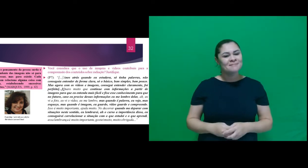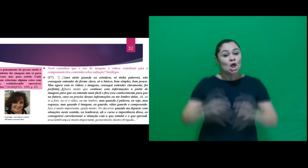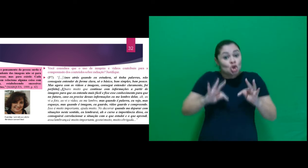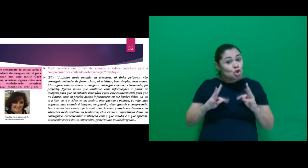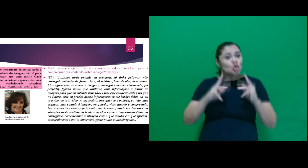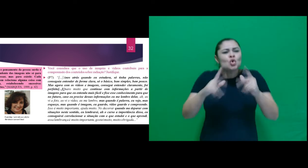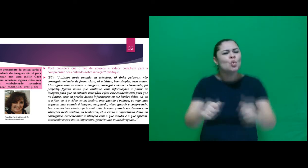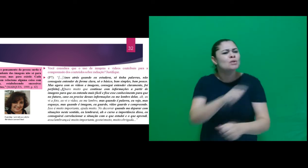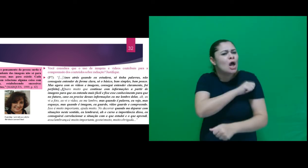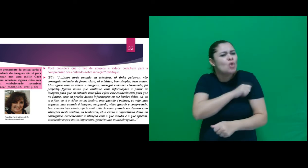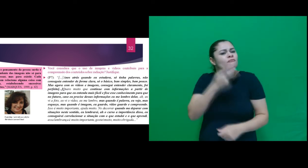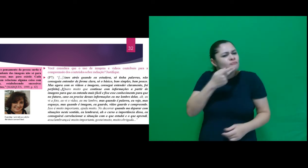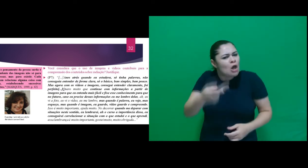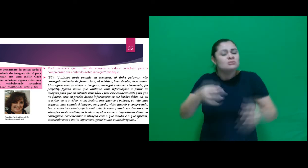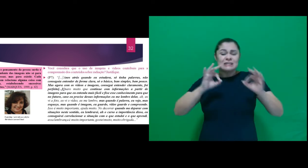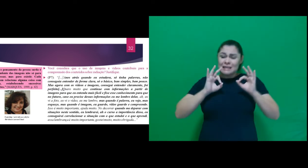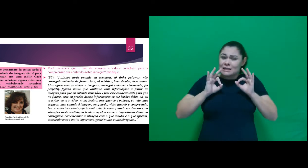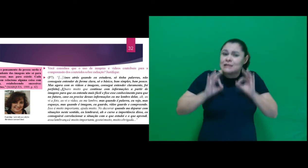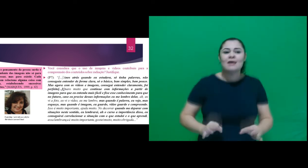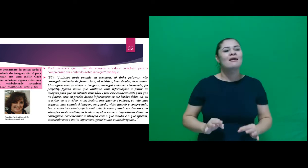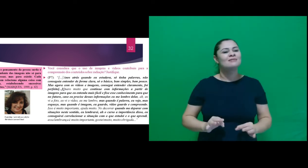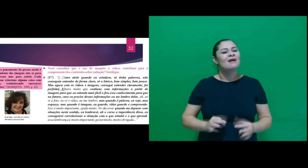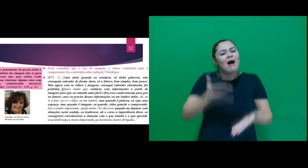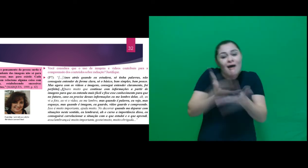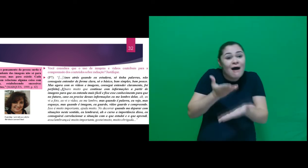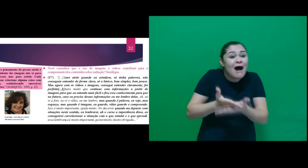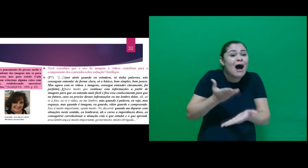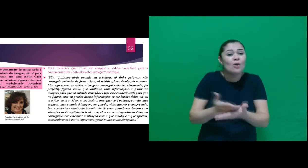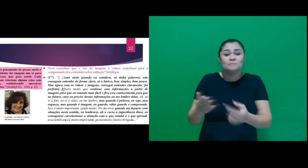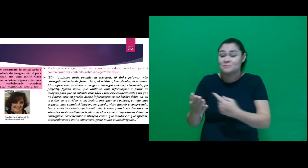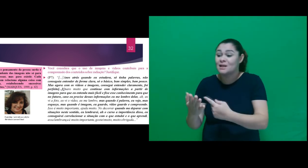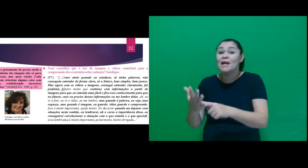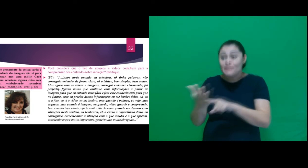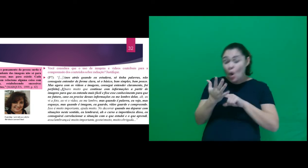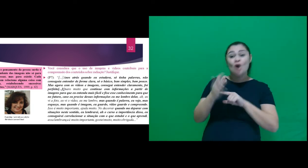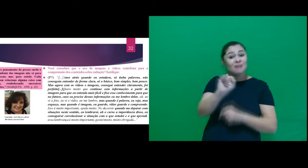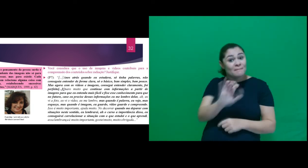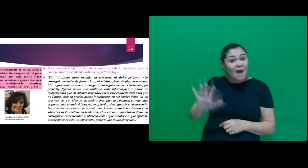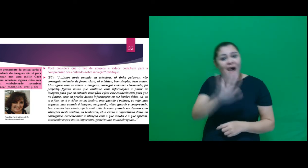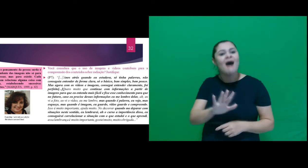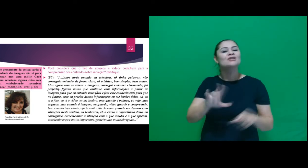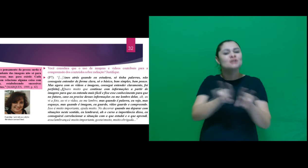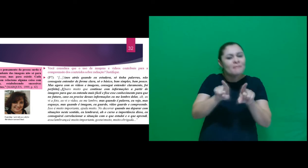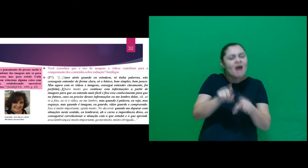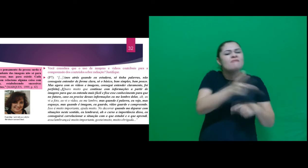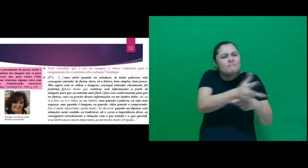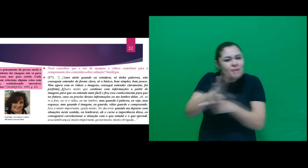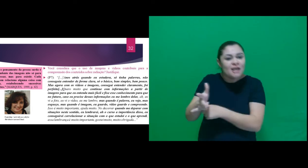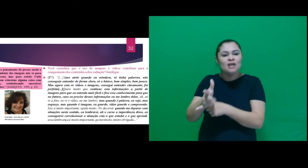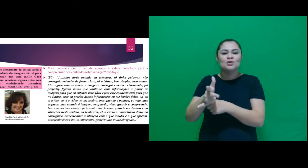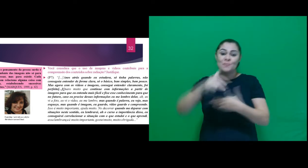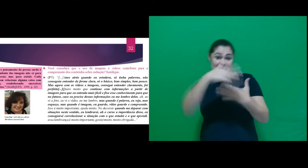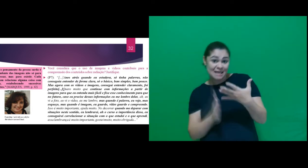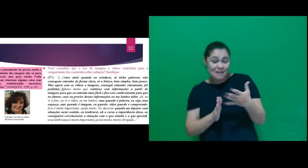Todos foram unanimes em afirmar que o ensino neste sentido contemplando imagens e vídeos de